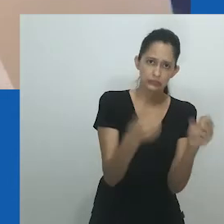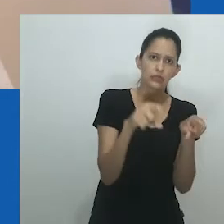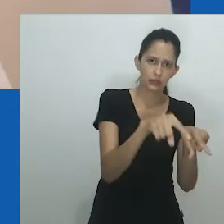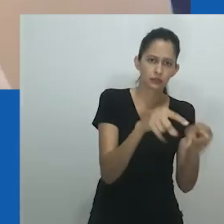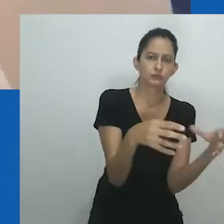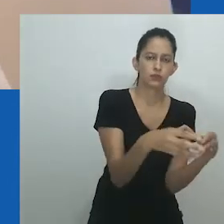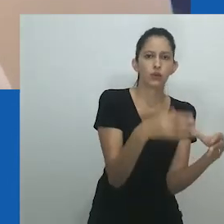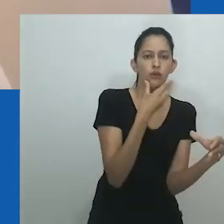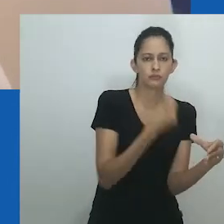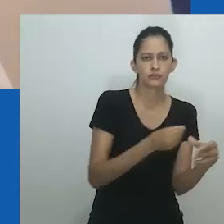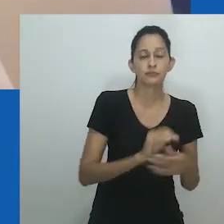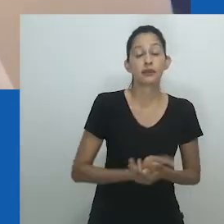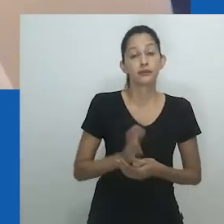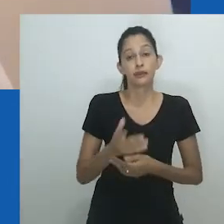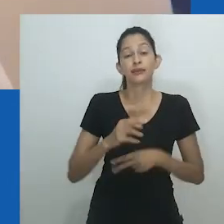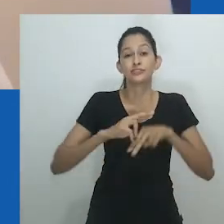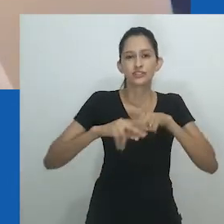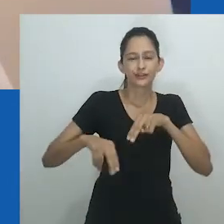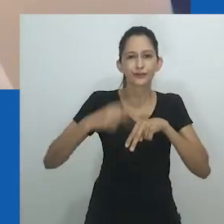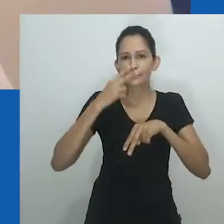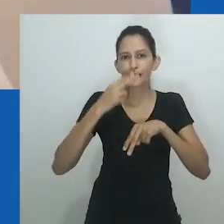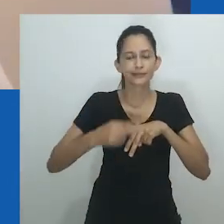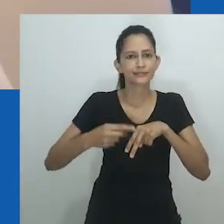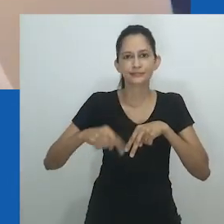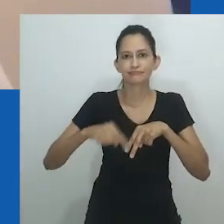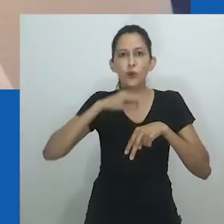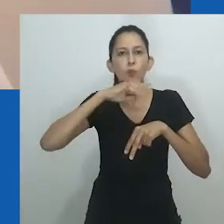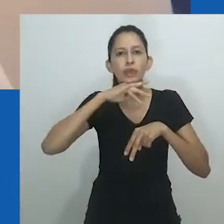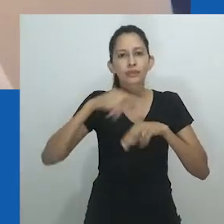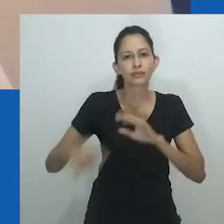Ao mesmo tempo, a representação masculina era elevada à imagem de Deus.